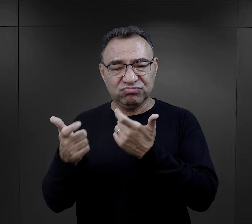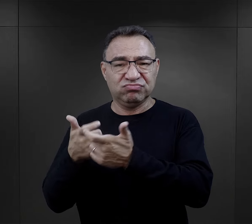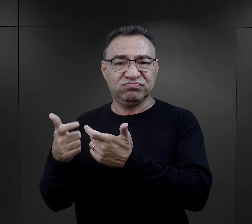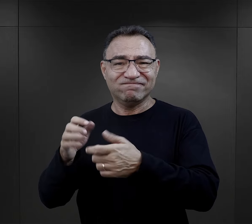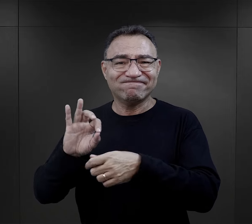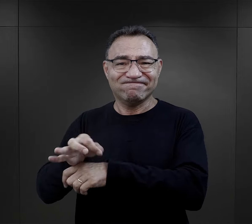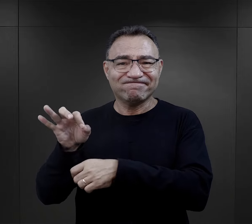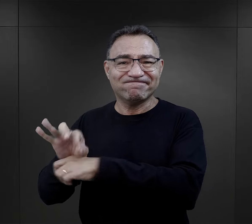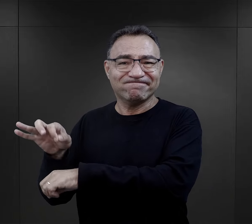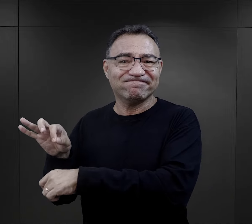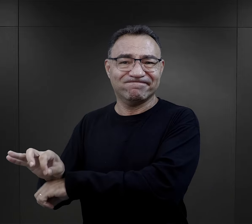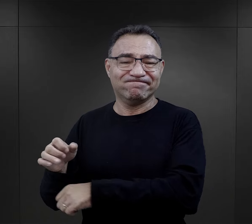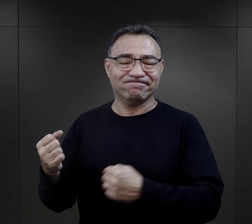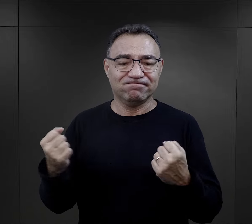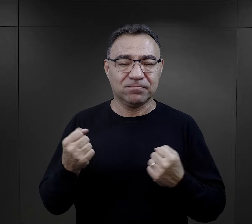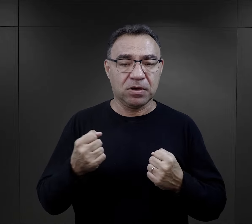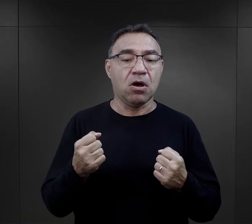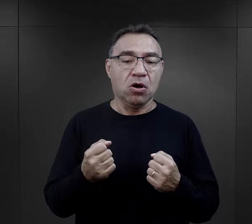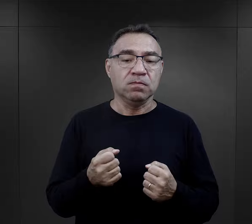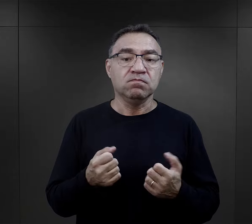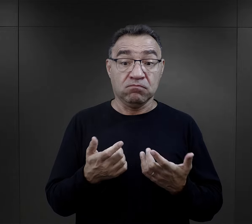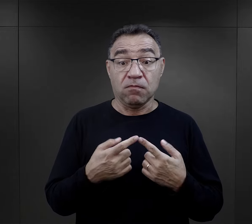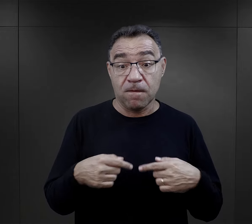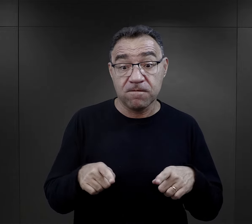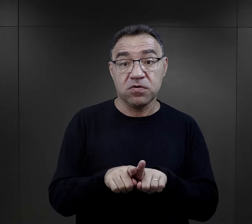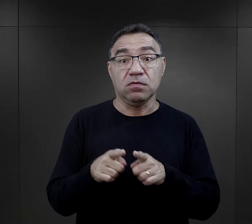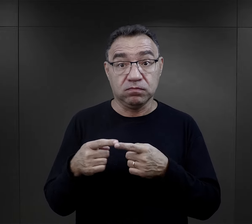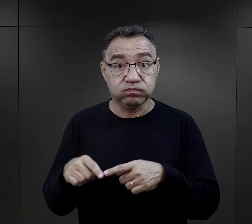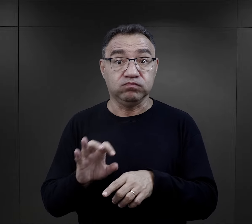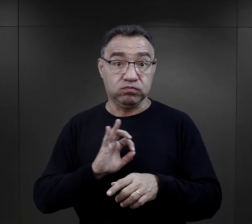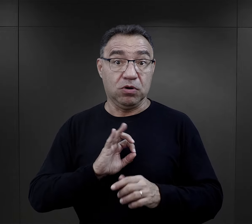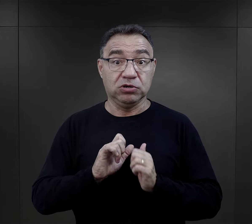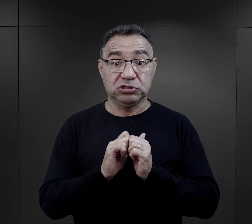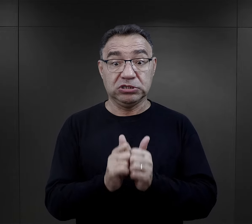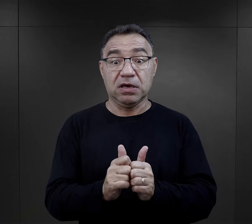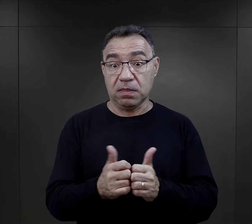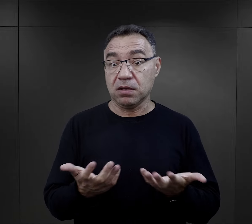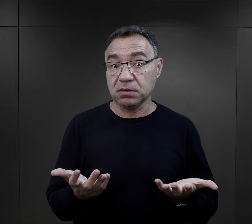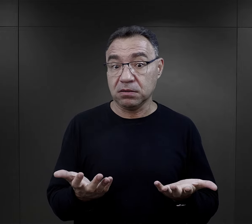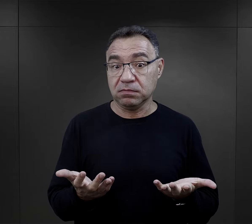W związku z tymi oni wywiązywali się ze swoich zadań